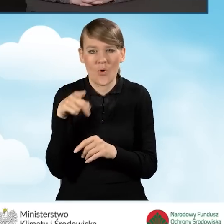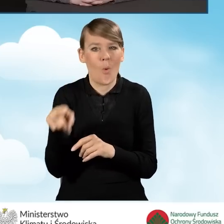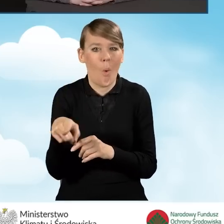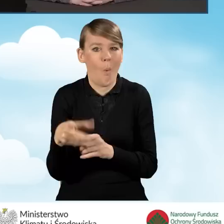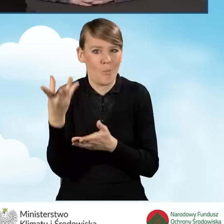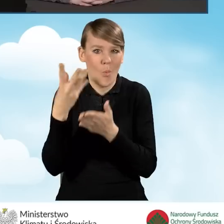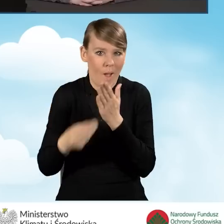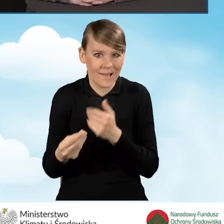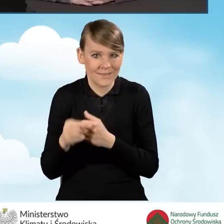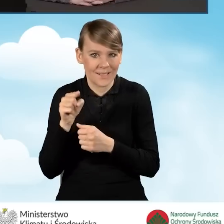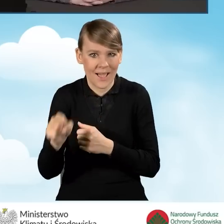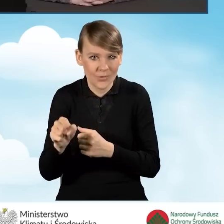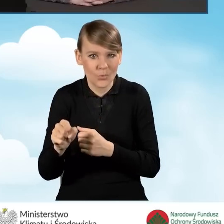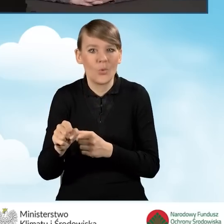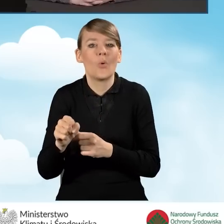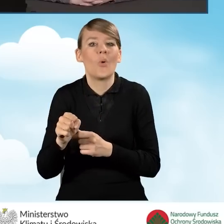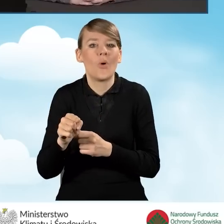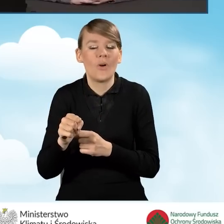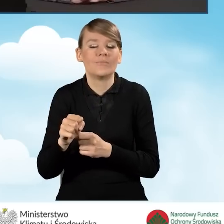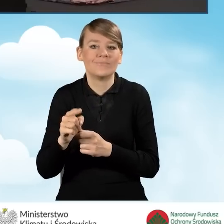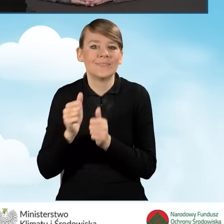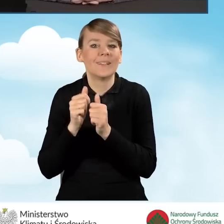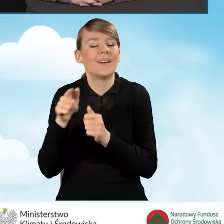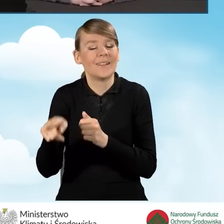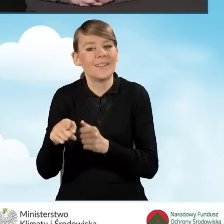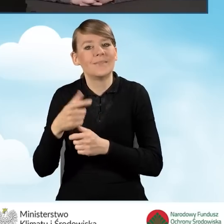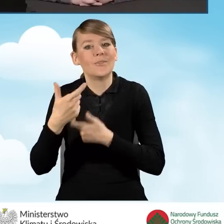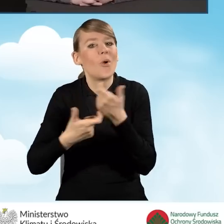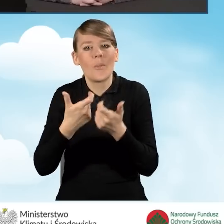które będzie jednocześnie zawierało wymianę źródła ciepła,